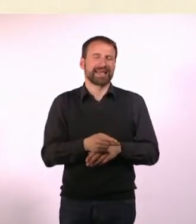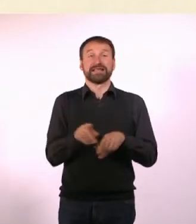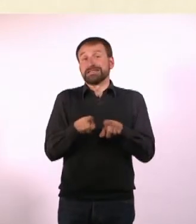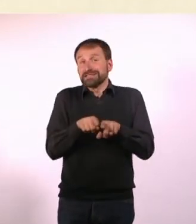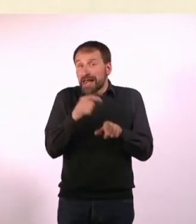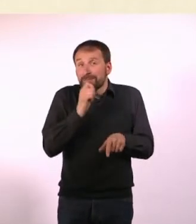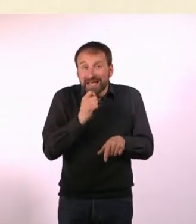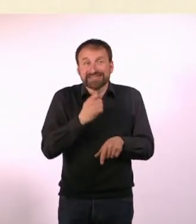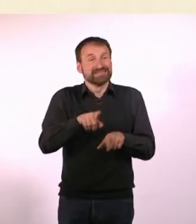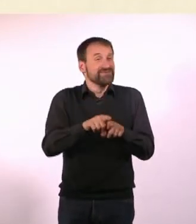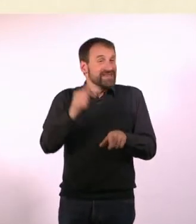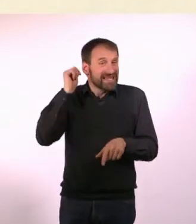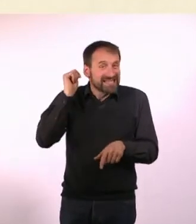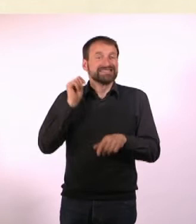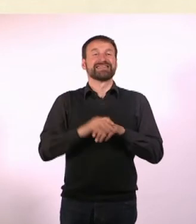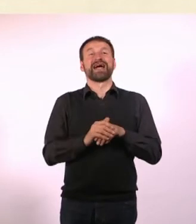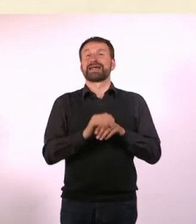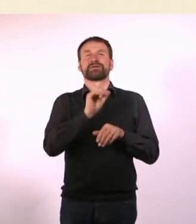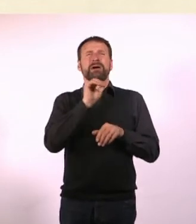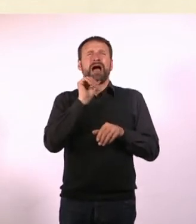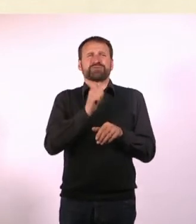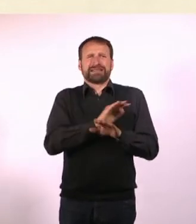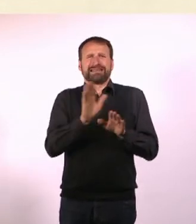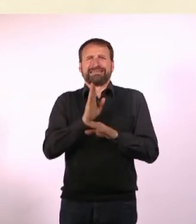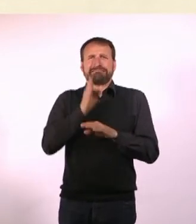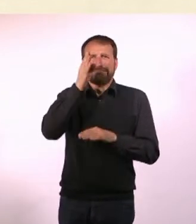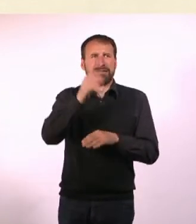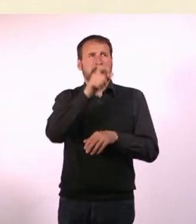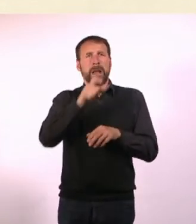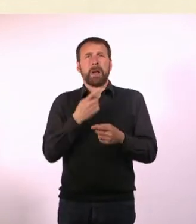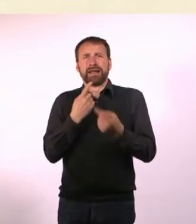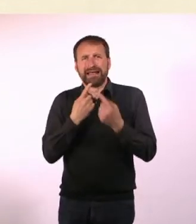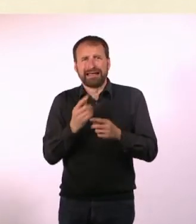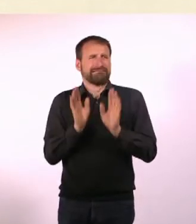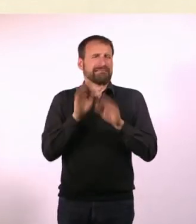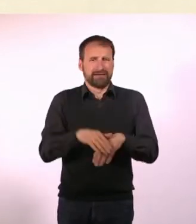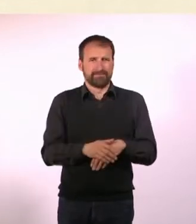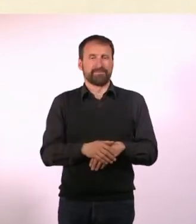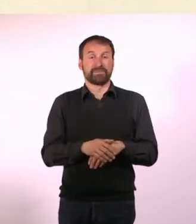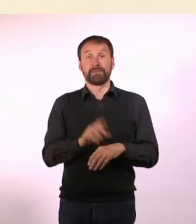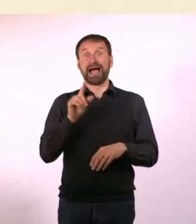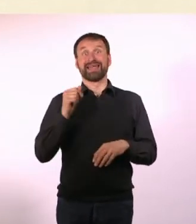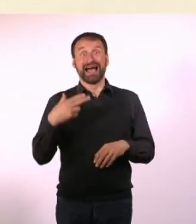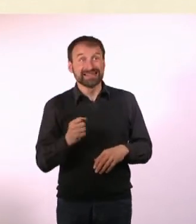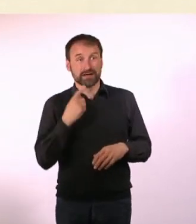Und mit niemandem sprechen ist eigentlich ganz cool. Und ADHS-Denise sagt: Was? Wo wollen wir hinfahren? Fahren wir in Urlaub?